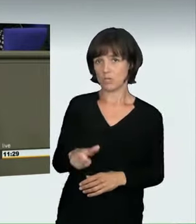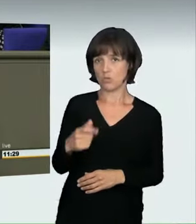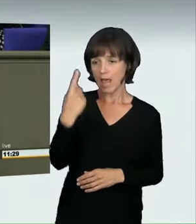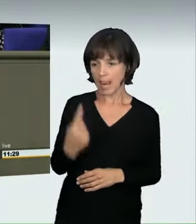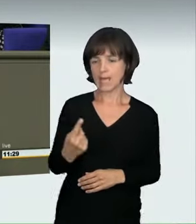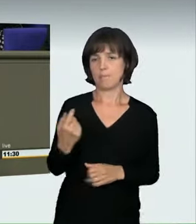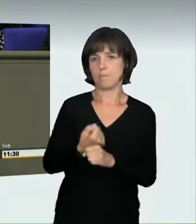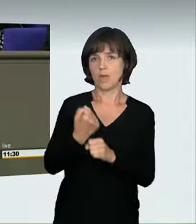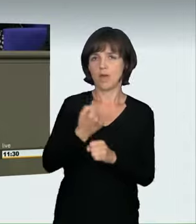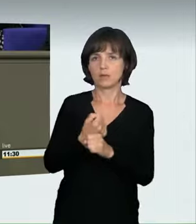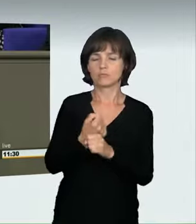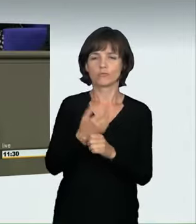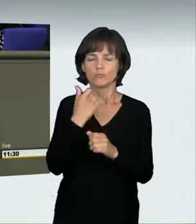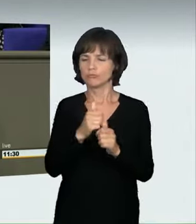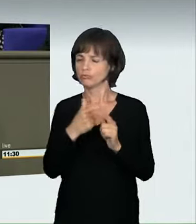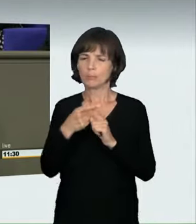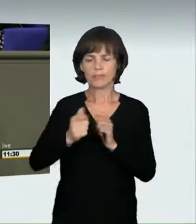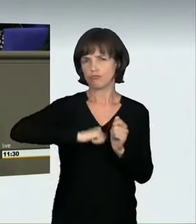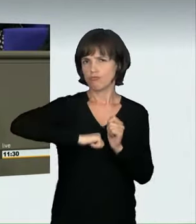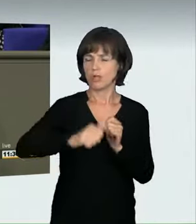entweder um einen Rekord zu brechen oder um einfach diesen